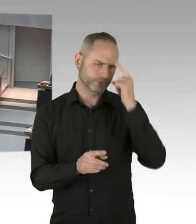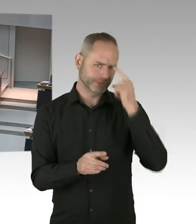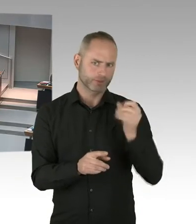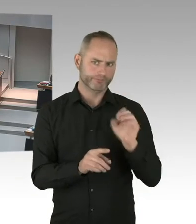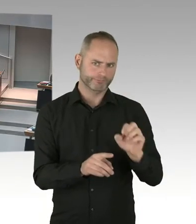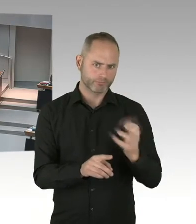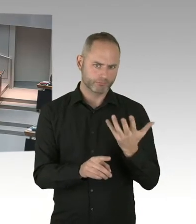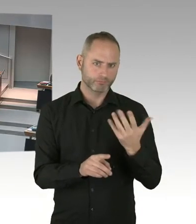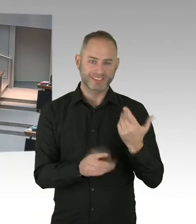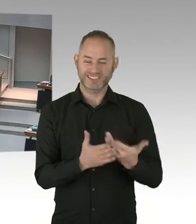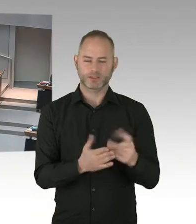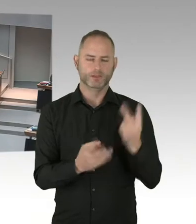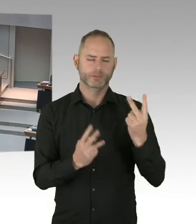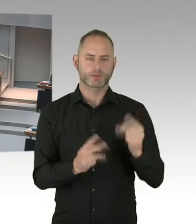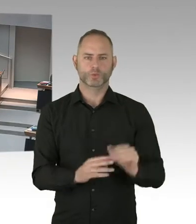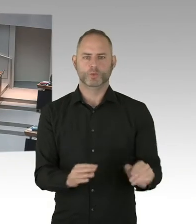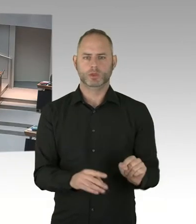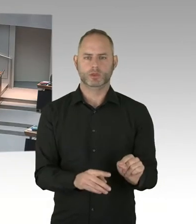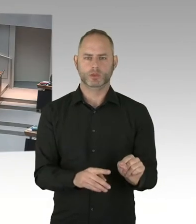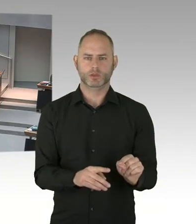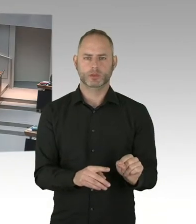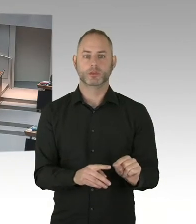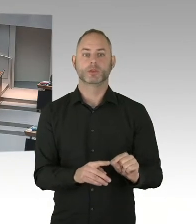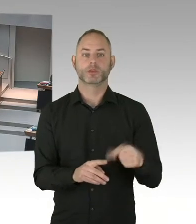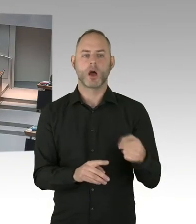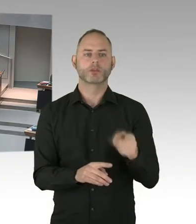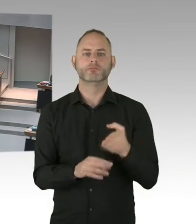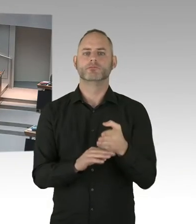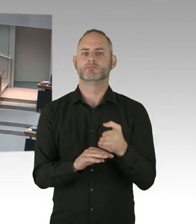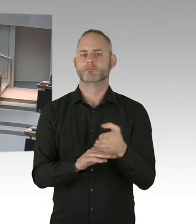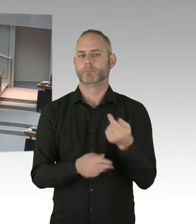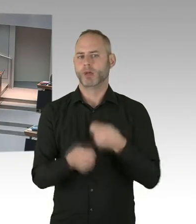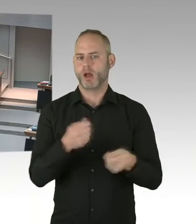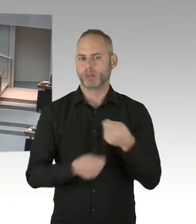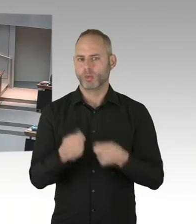tatsächlich auch in eine Therapie gehen. Und die ganz gute Nachricht ist, dass 95%